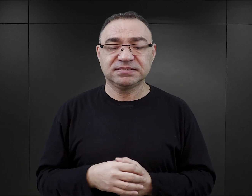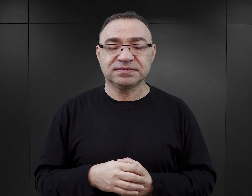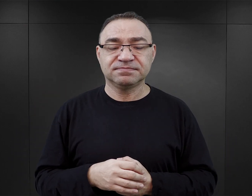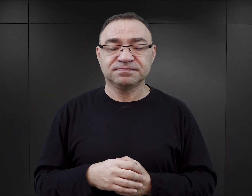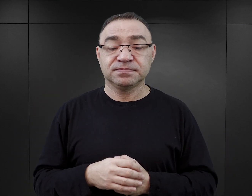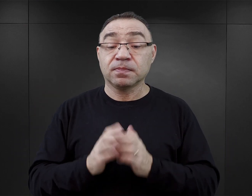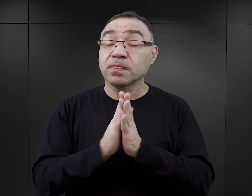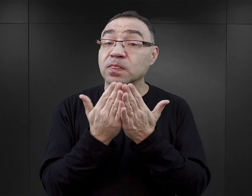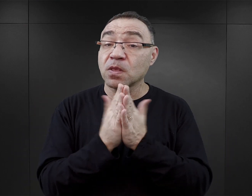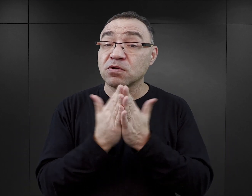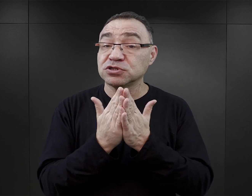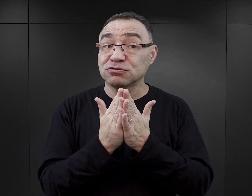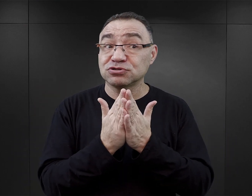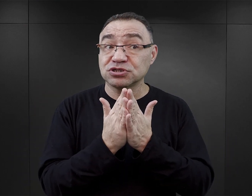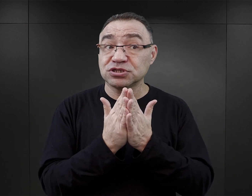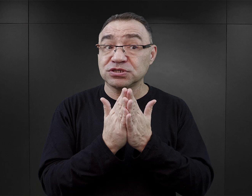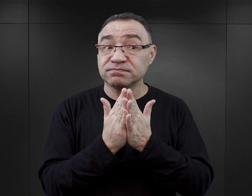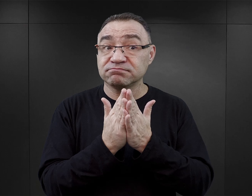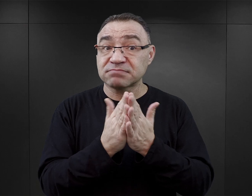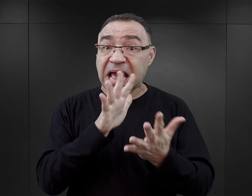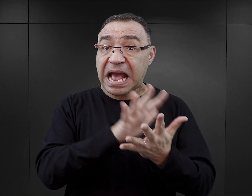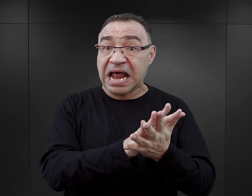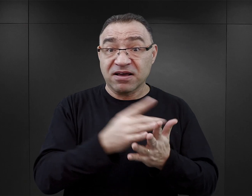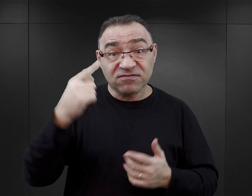Te książki nie mają charakteru czystych wspomnień,